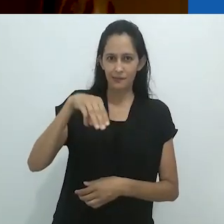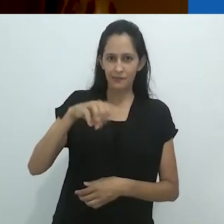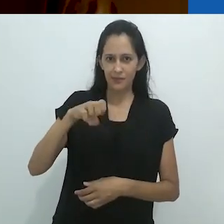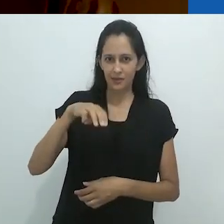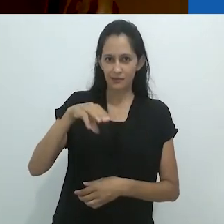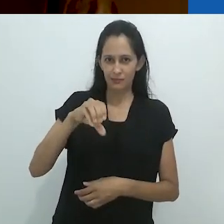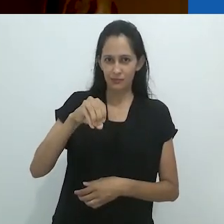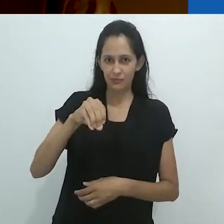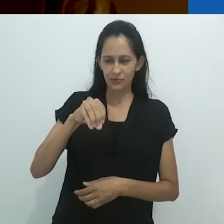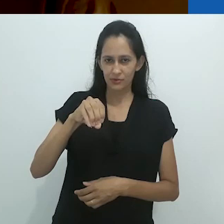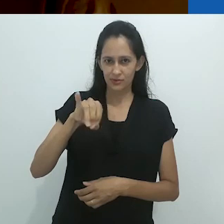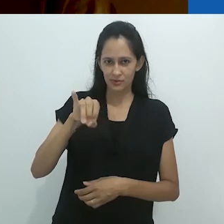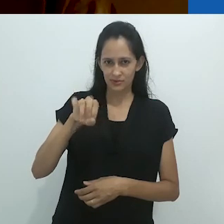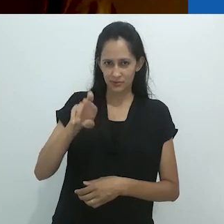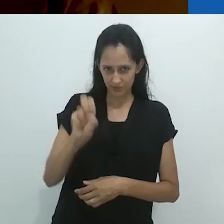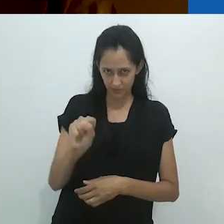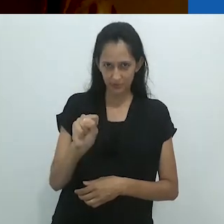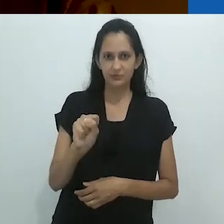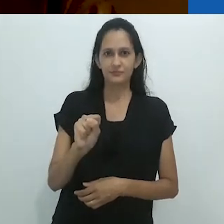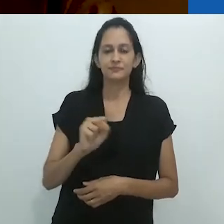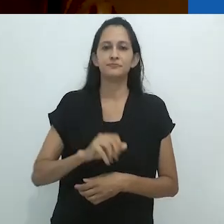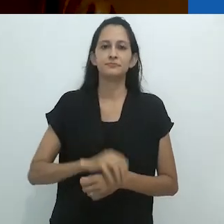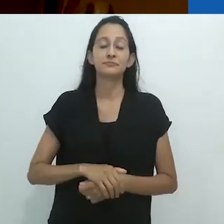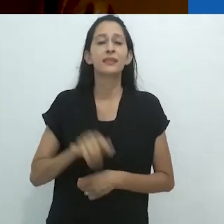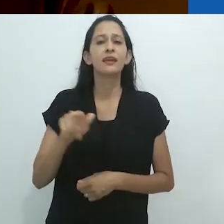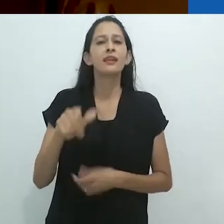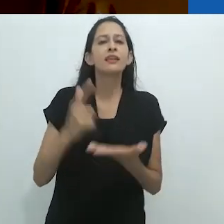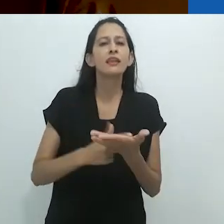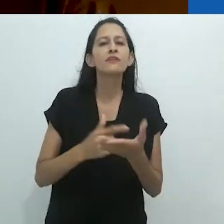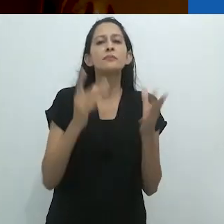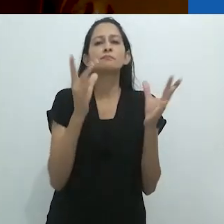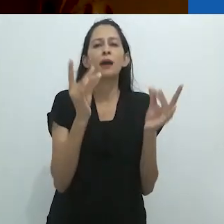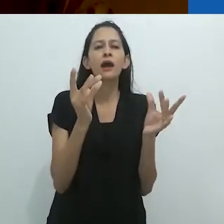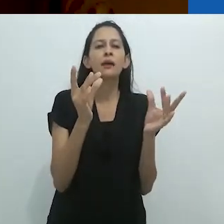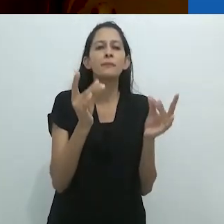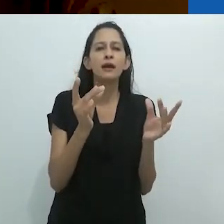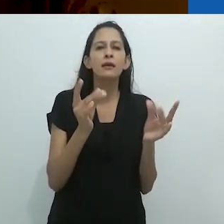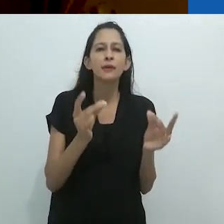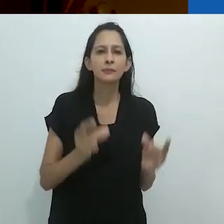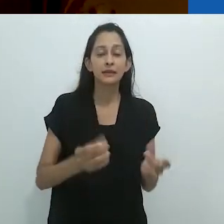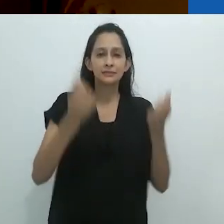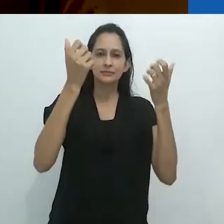no qual ele descreve detalhadamente e com sagacidade